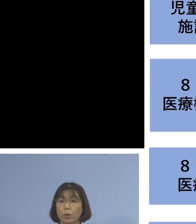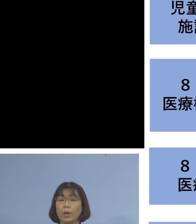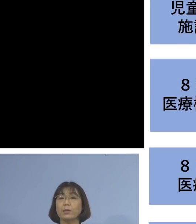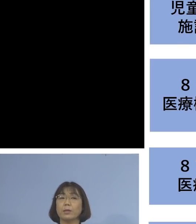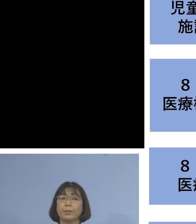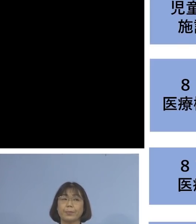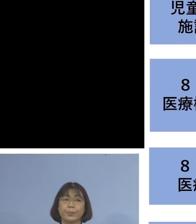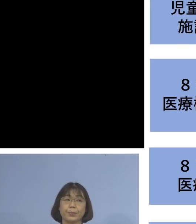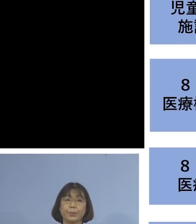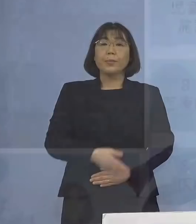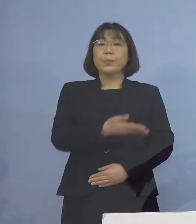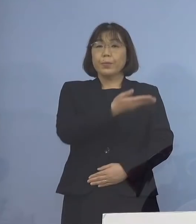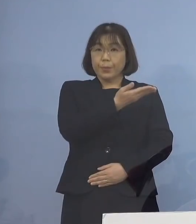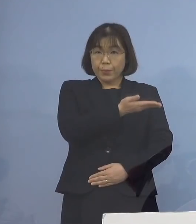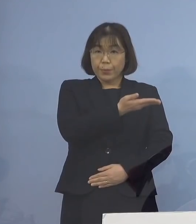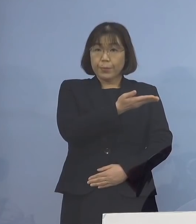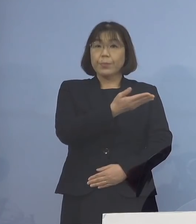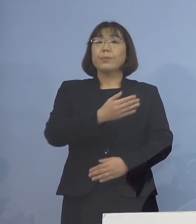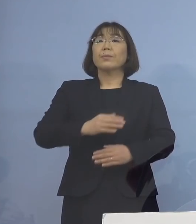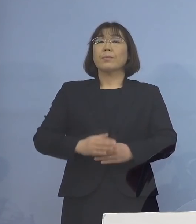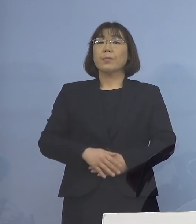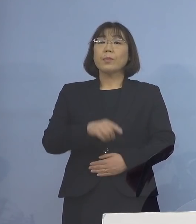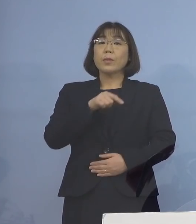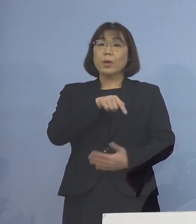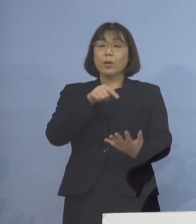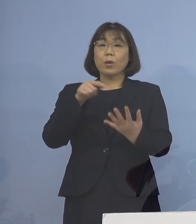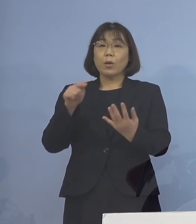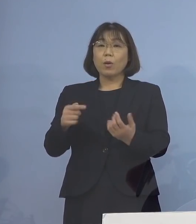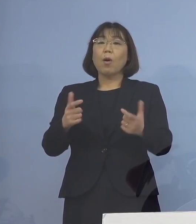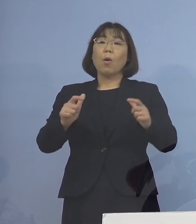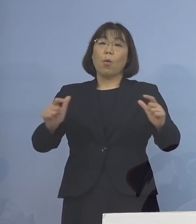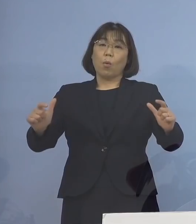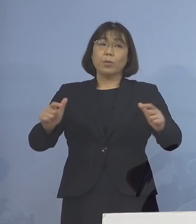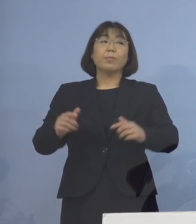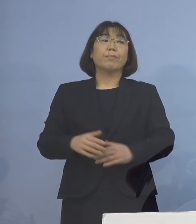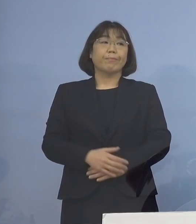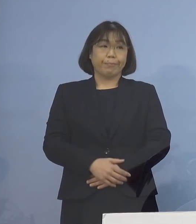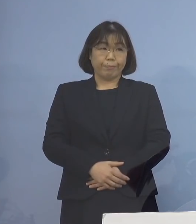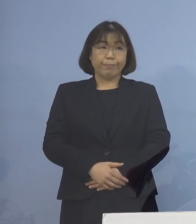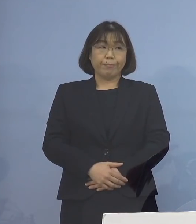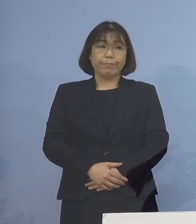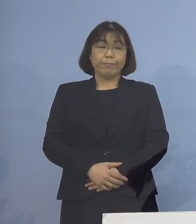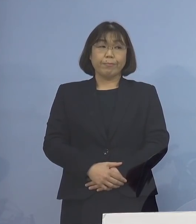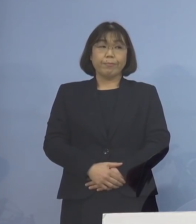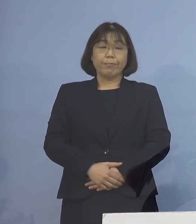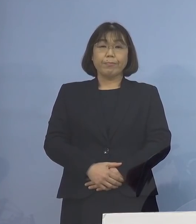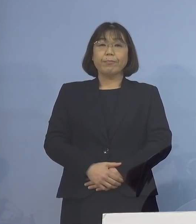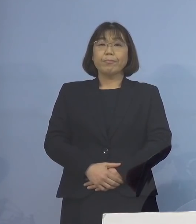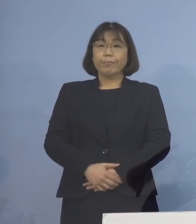このような形で、クラスターがそれぞれ 大きくなることとなりました